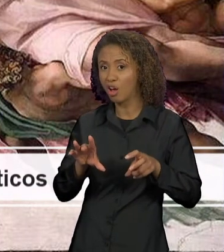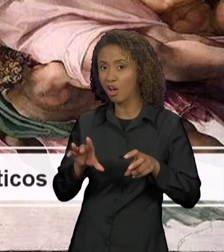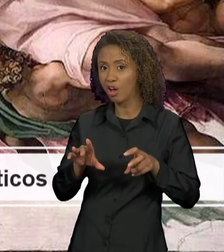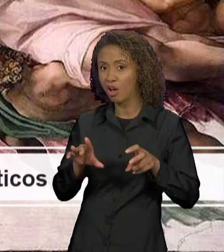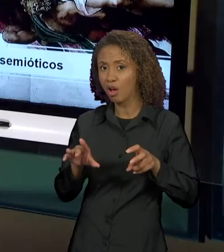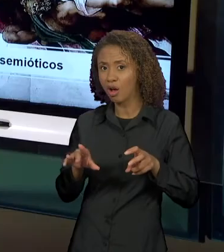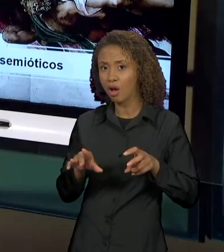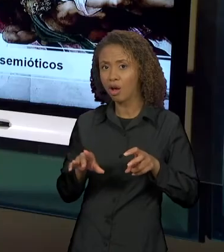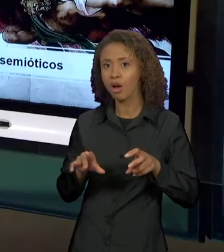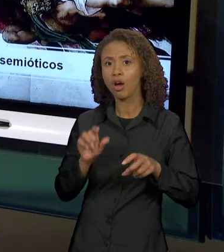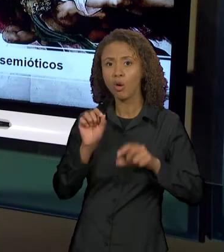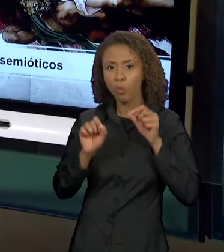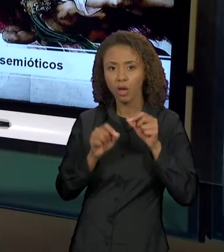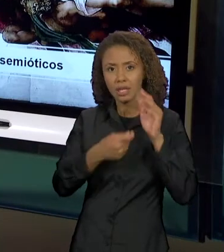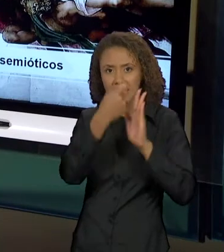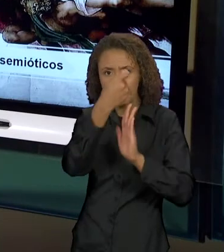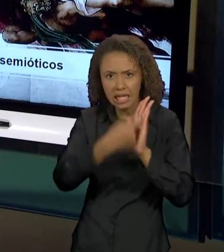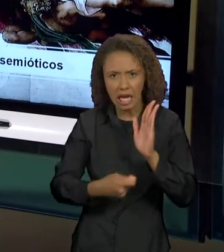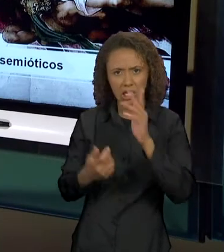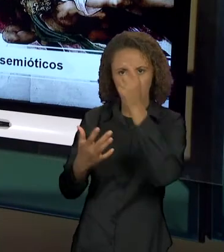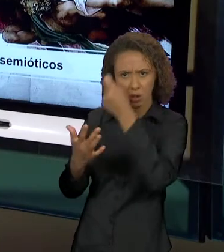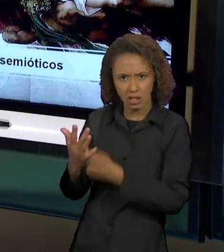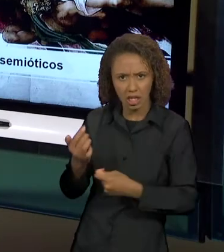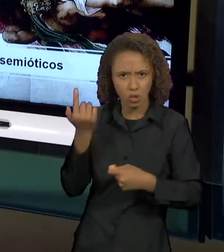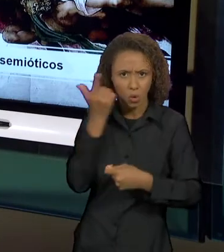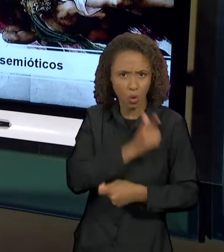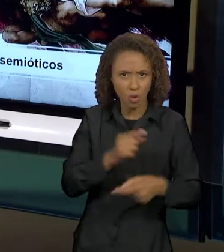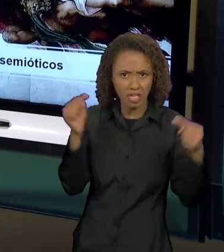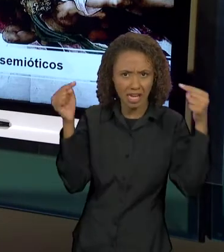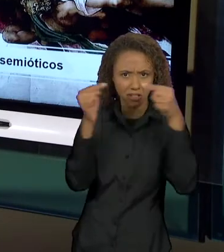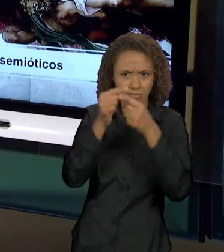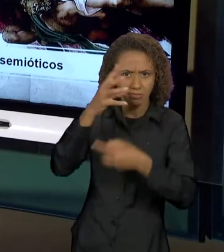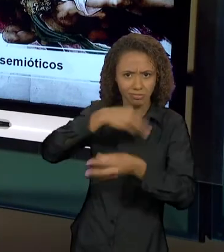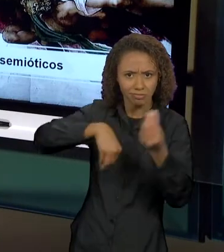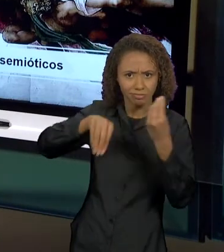LINGUÍSTICO, NÃO É SÓ DA LÍNGUA, MAS ELA PODE